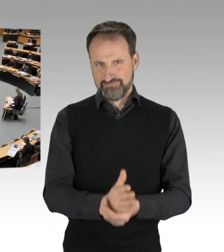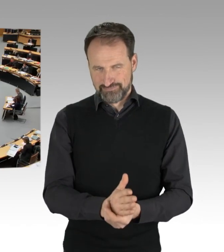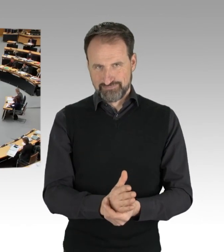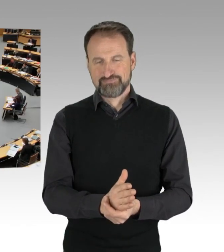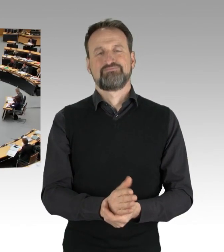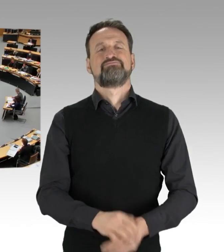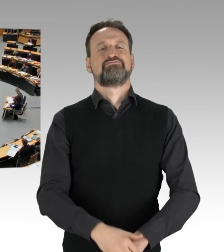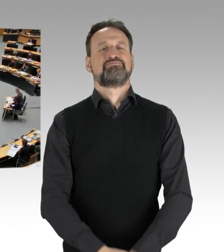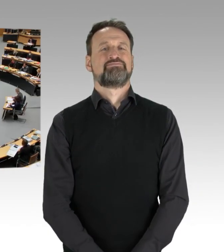und rufe die Fragestunde auf.